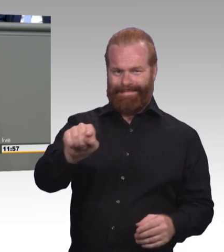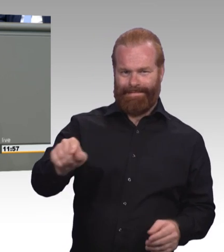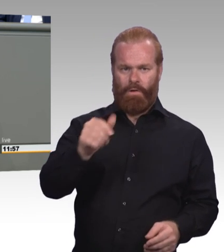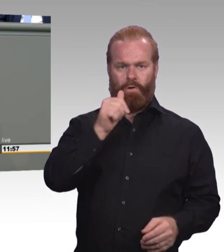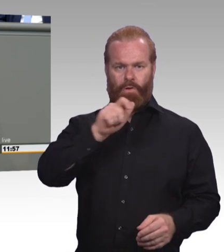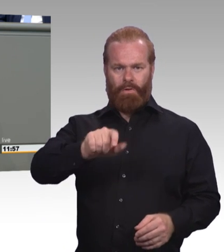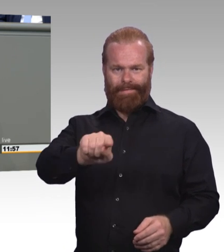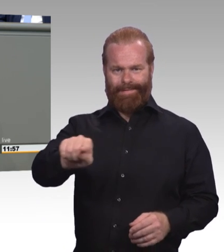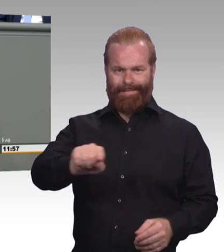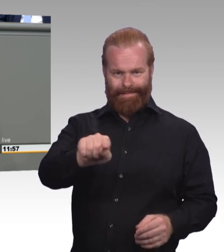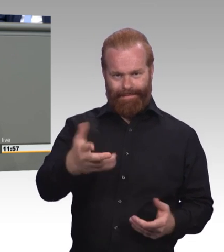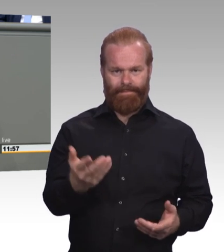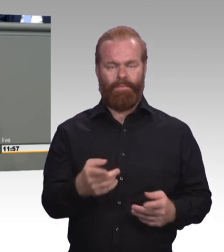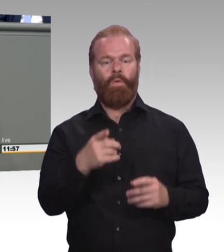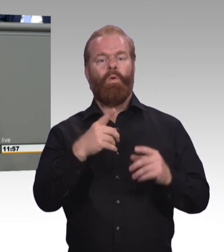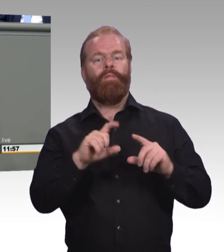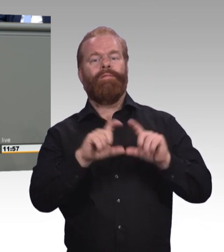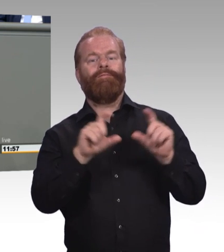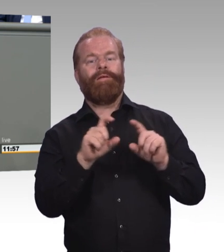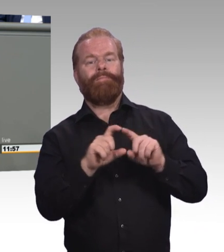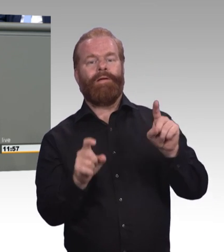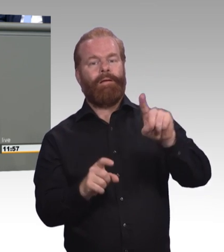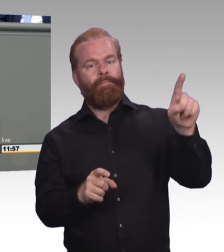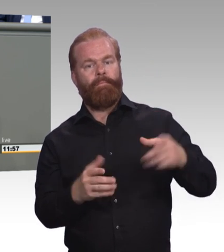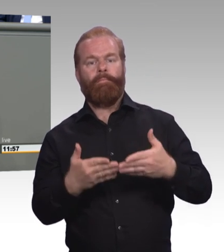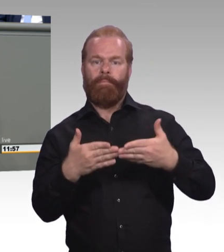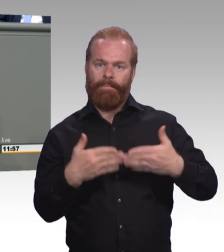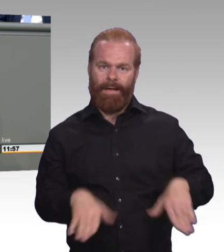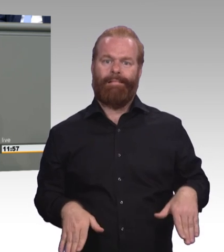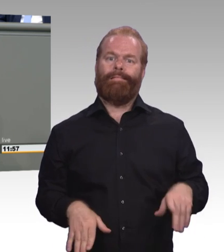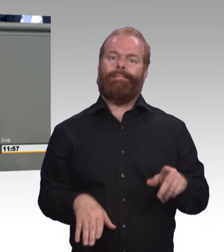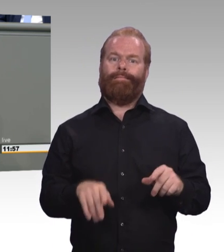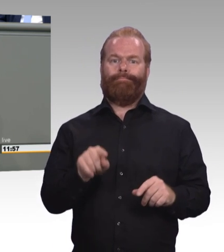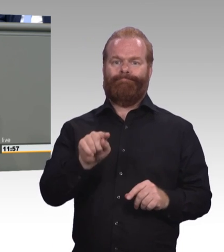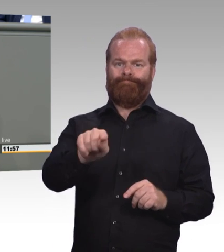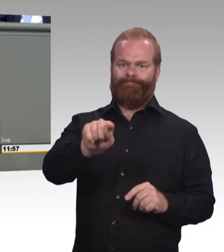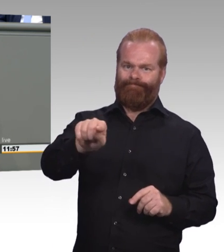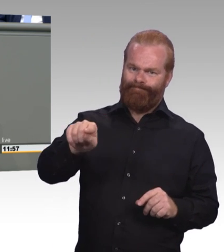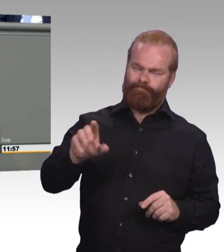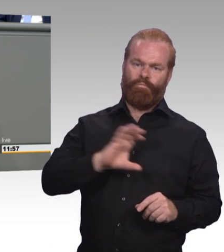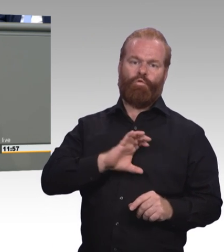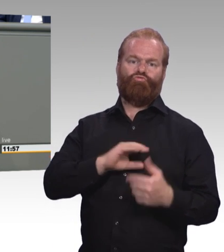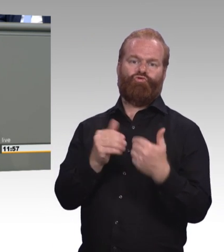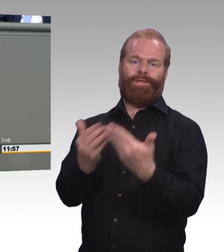die benachteiligt werden oder sind. Das heißt beispielsweise auch konkret, wir brauchen Schulsozialarbeit auch für Berufsschulen.